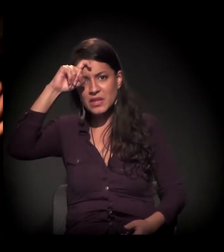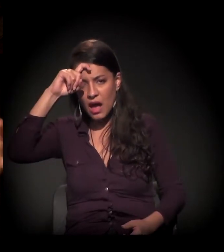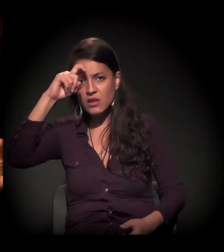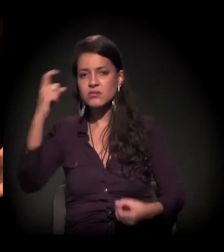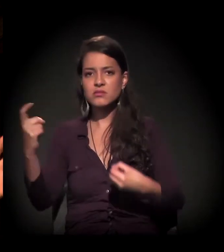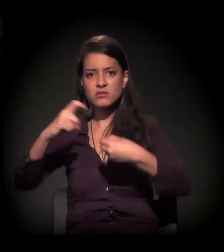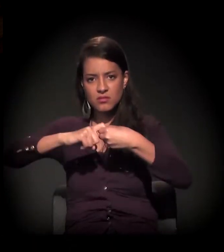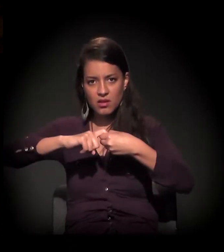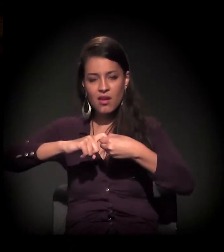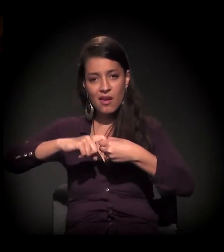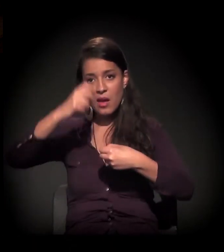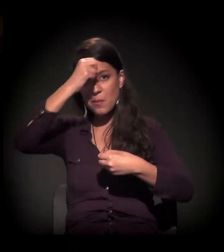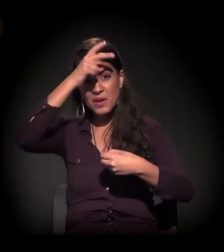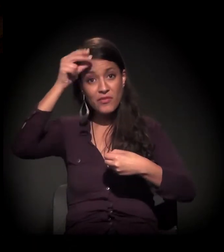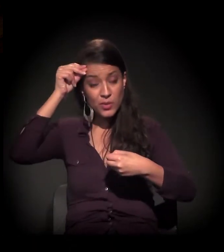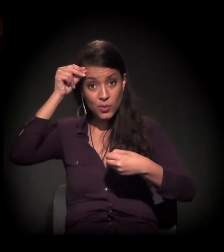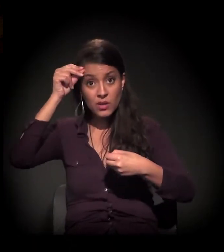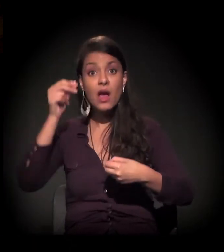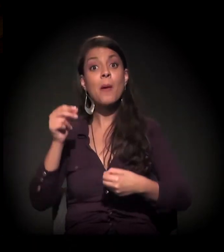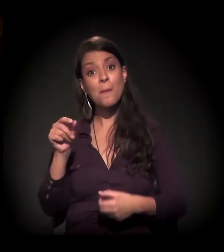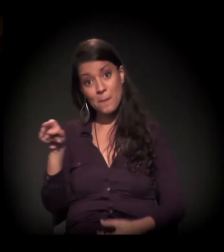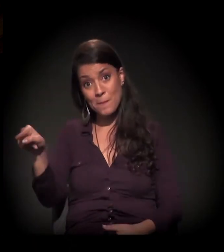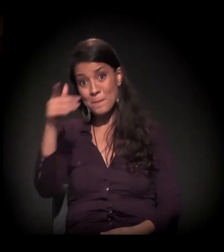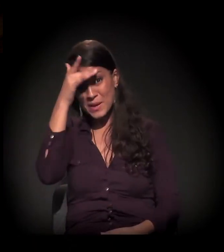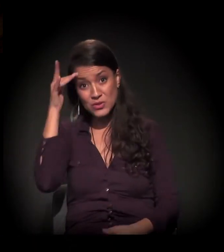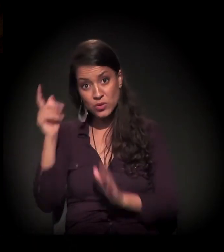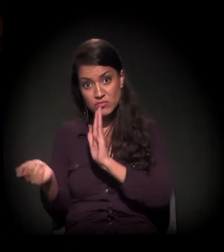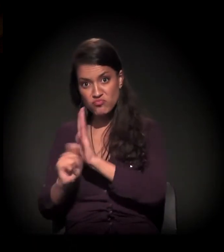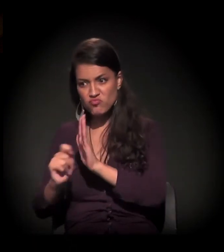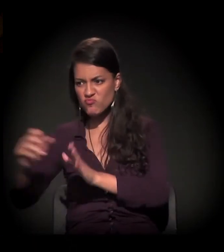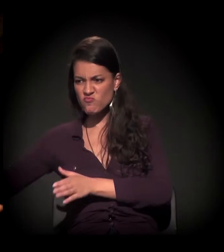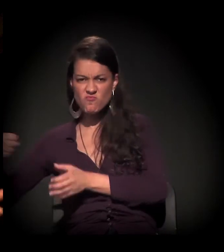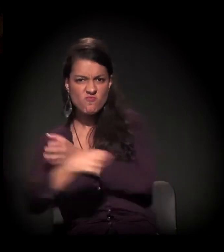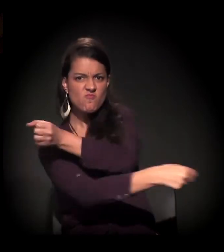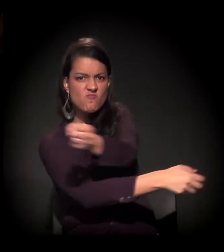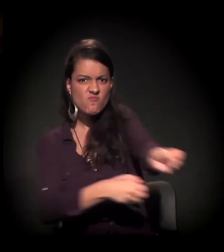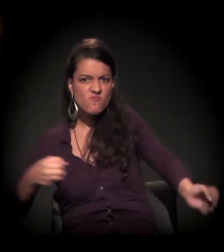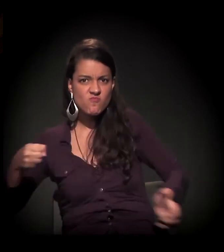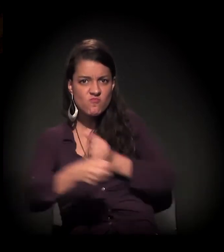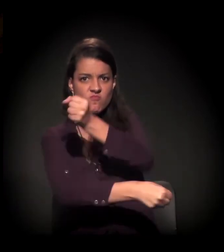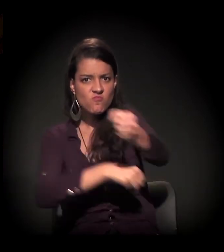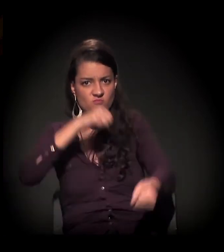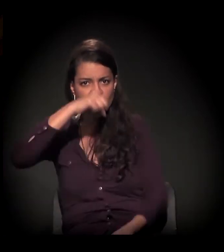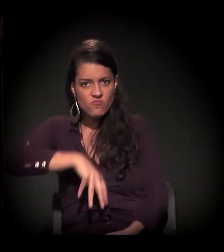que foram conveniados pela Prefeitura de São Paulo para essas internações truculentas e compulsórias.